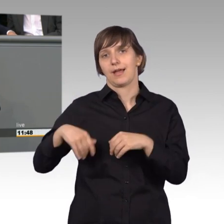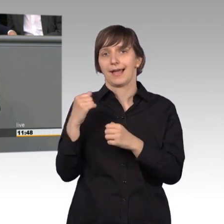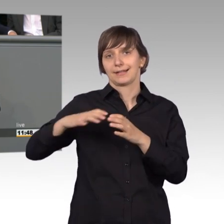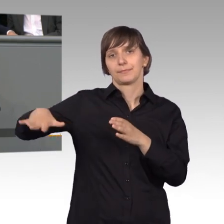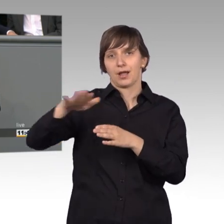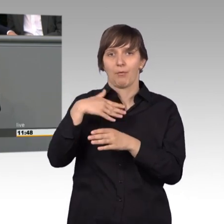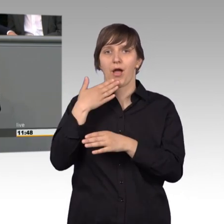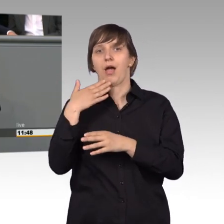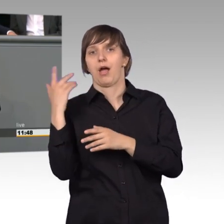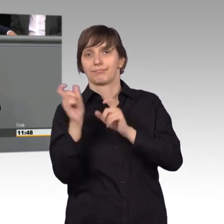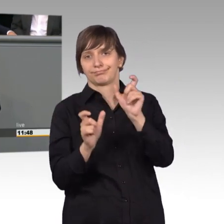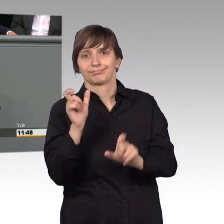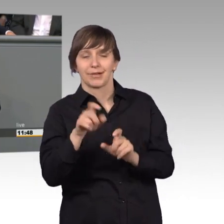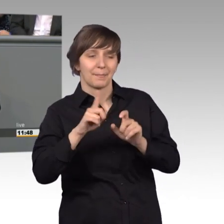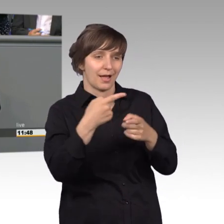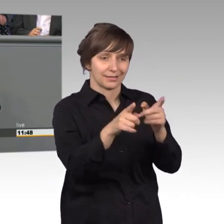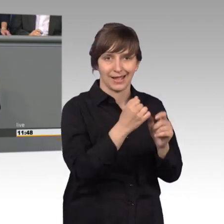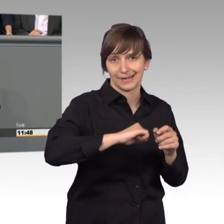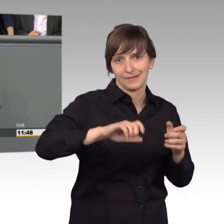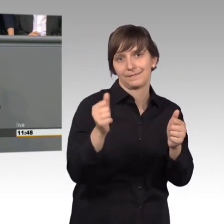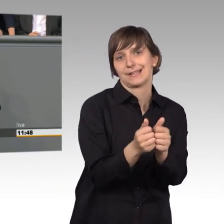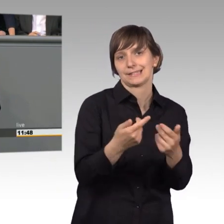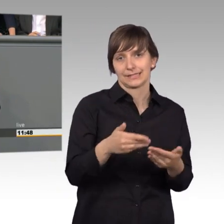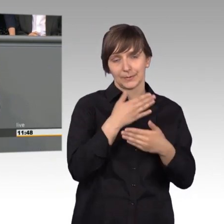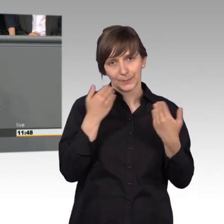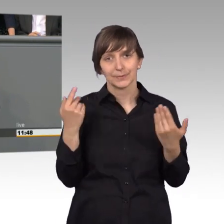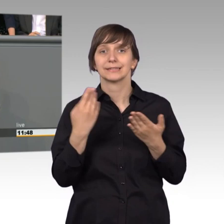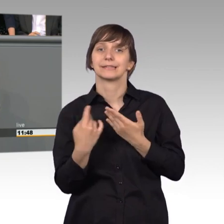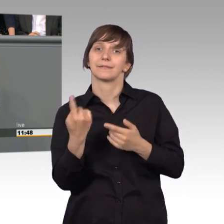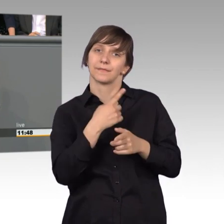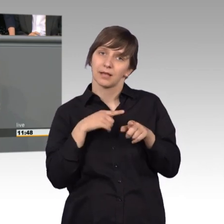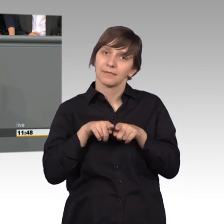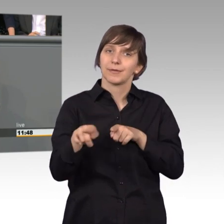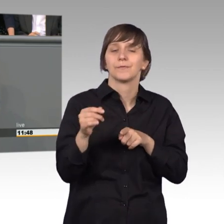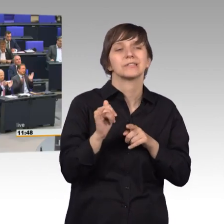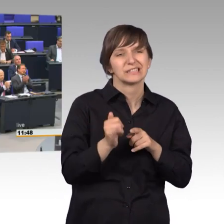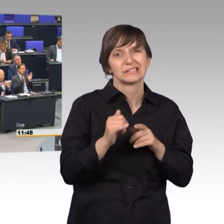und wir Freien Demokraten halten eine Nachbesserung für dringend erforderlich. [Beifall]